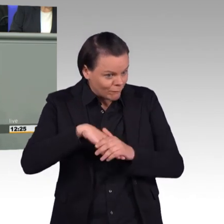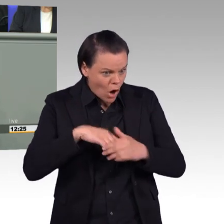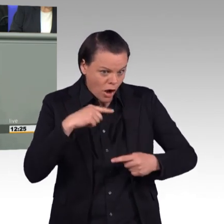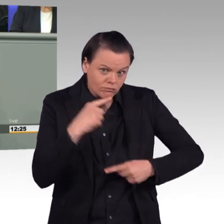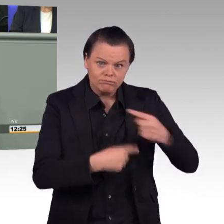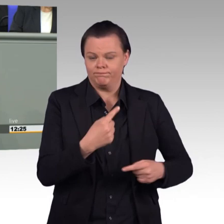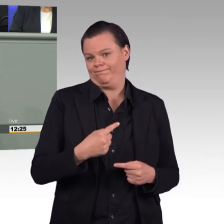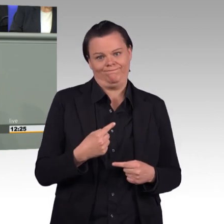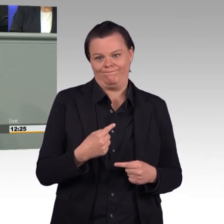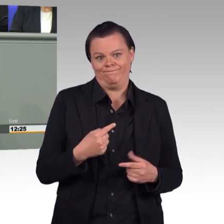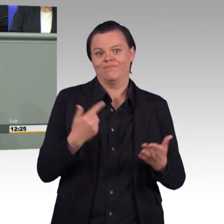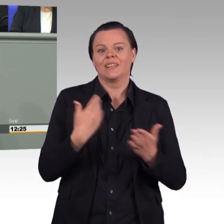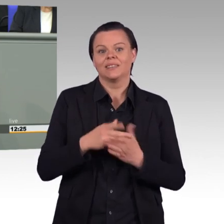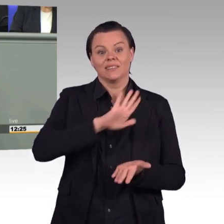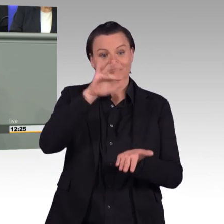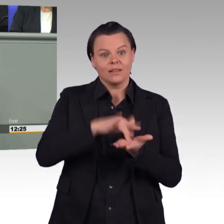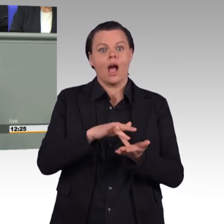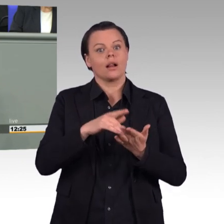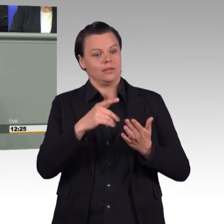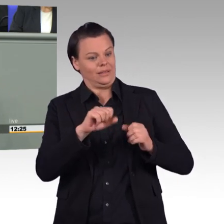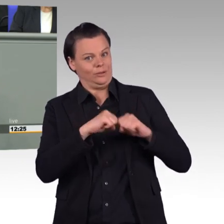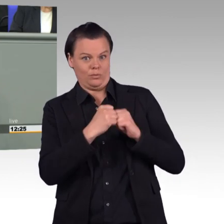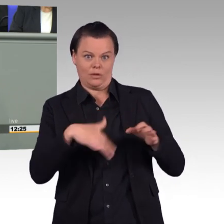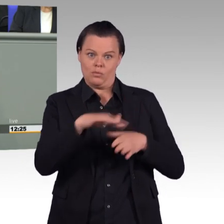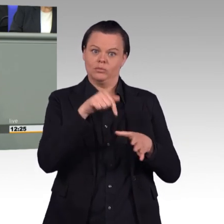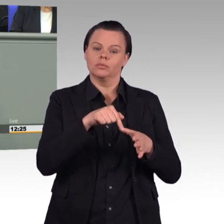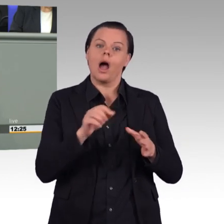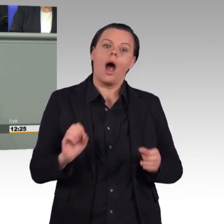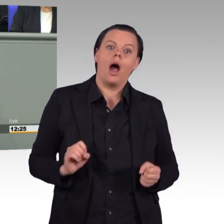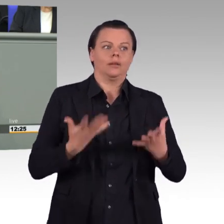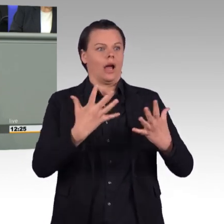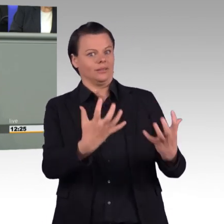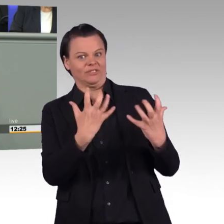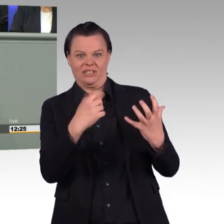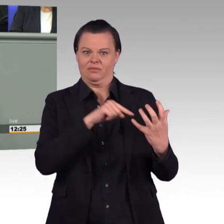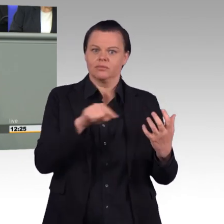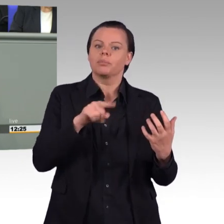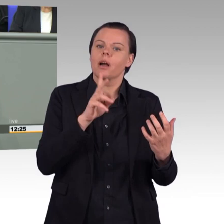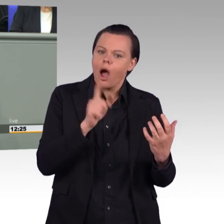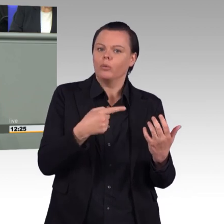der Bundeswehr und auch die Fürsorge gegenüber den Soldatinnen und Soldaten zu steigern, keine falschen Anliegen.